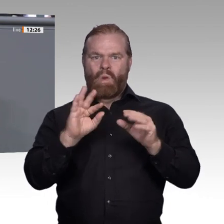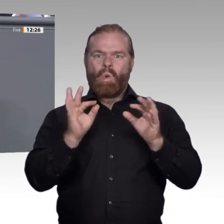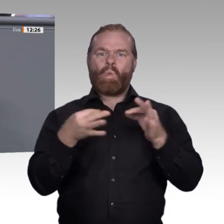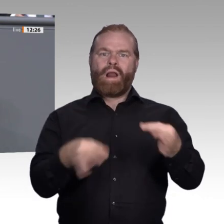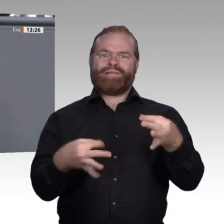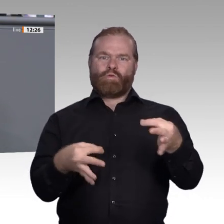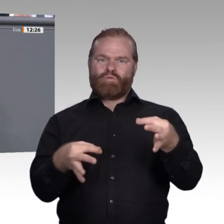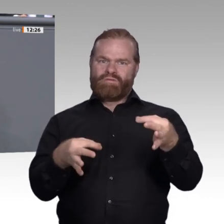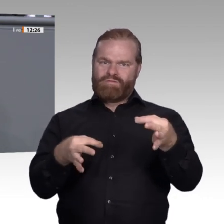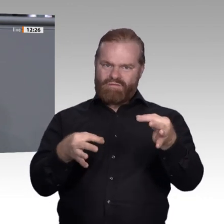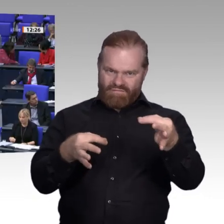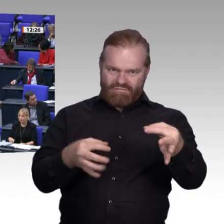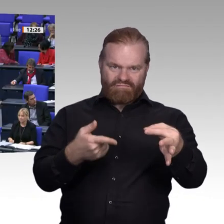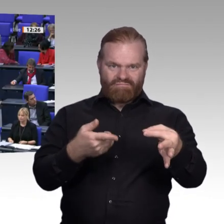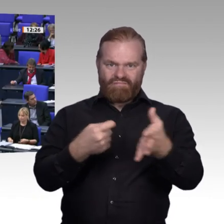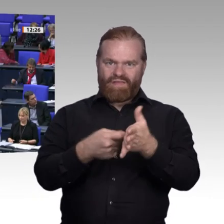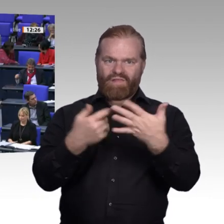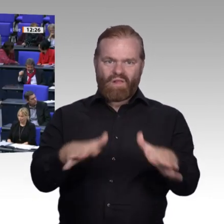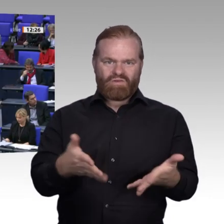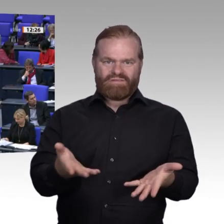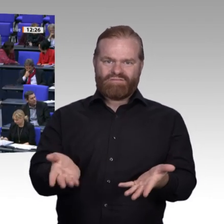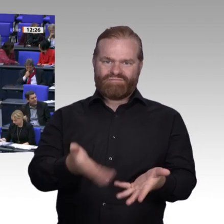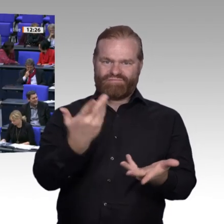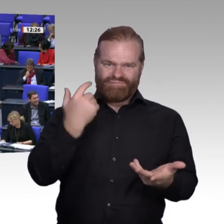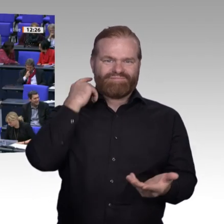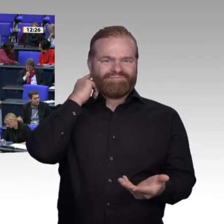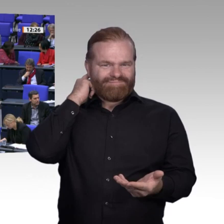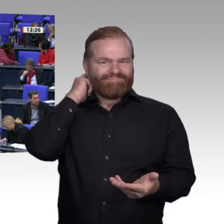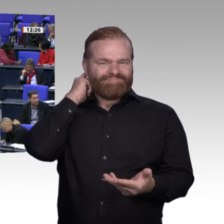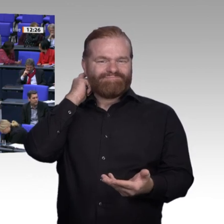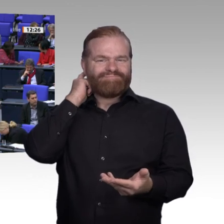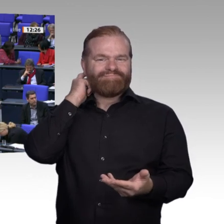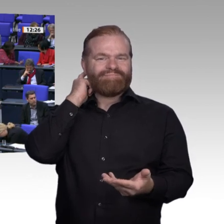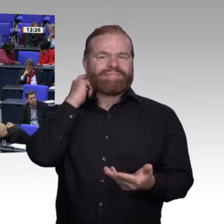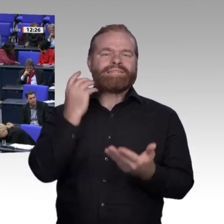Ja, berufliche Bildung ist heute wichtiger denn je. Deswegen wollen wir in